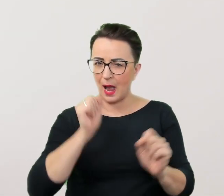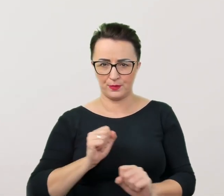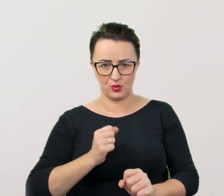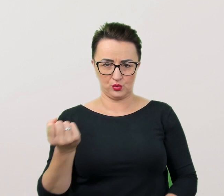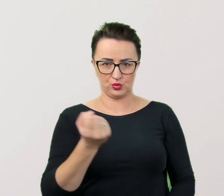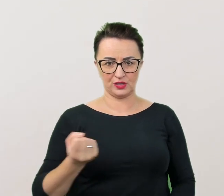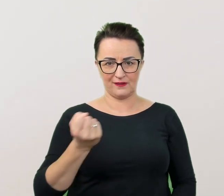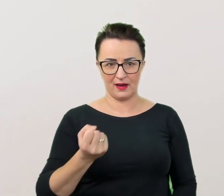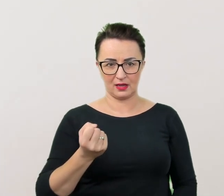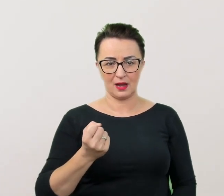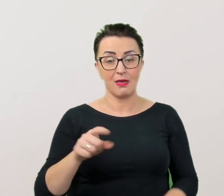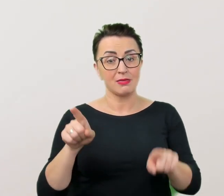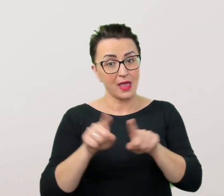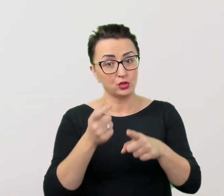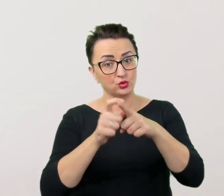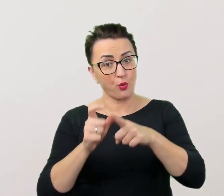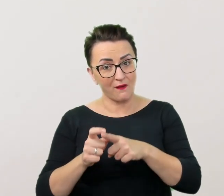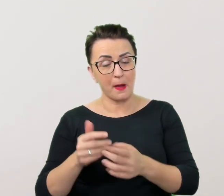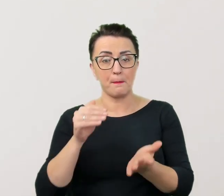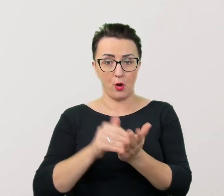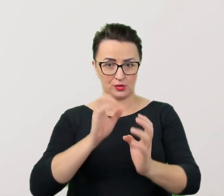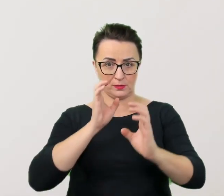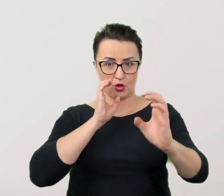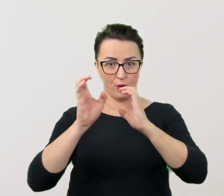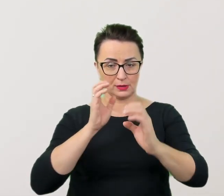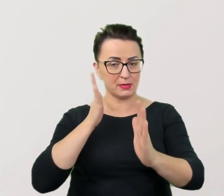jak i tych, które przydają się w komunikacji bezpośredniej i pośredniej.